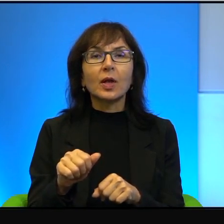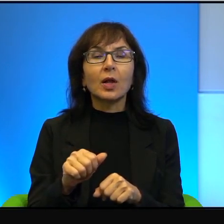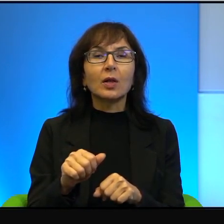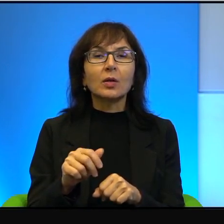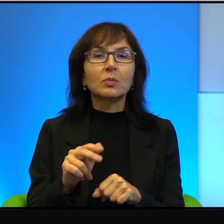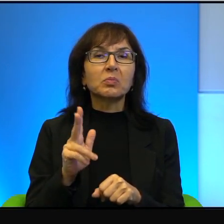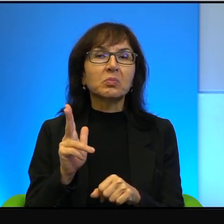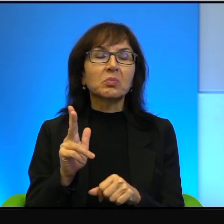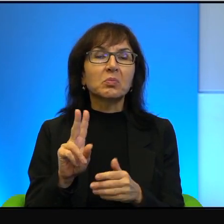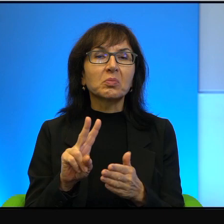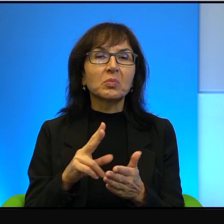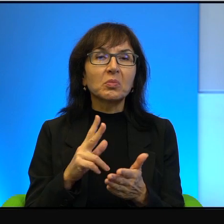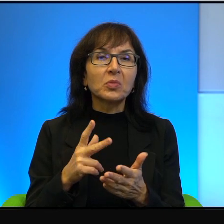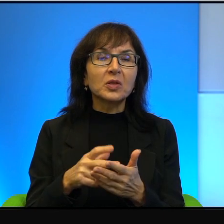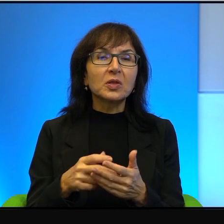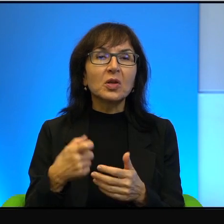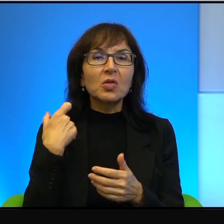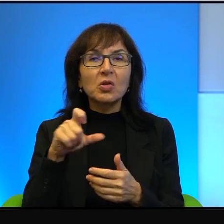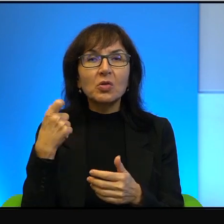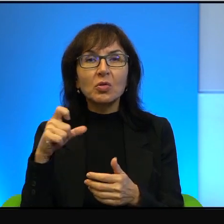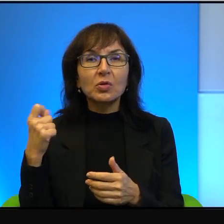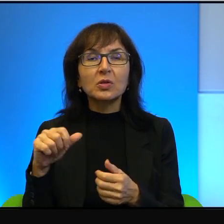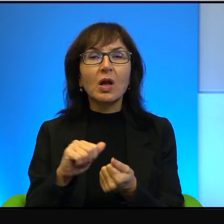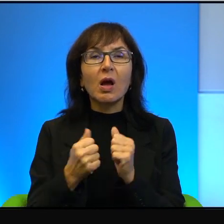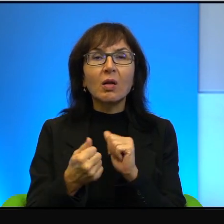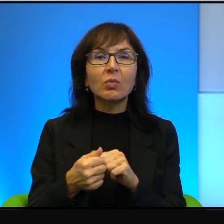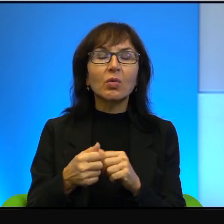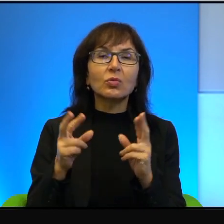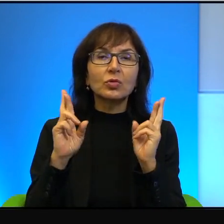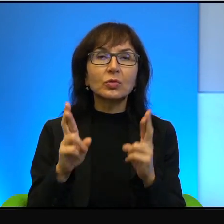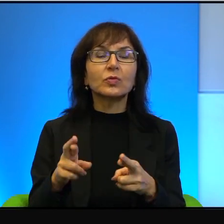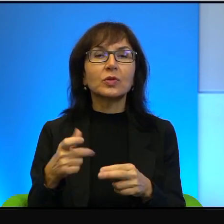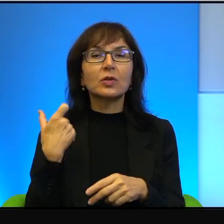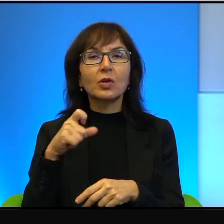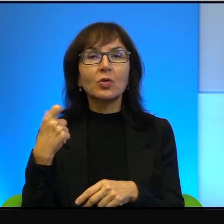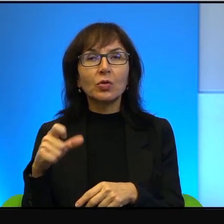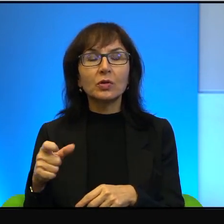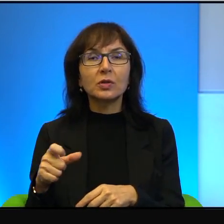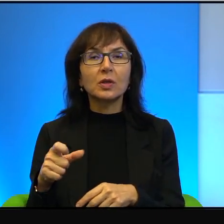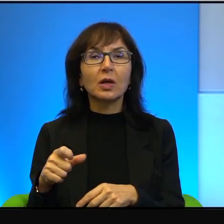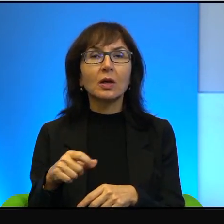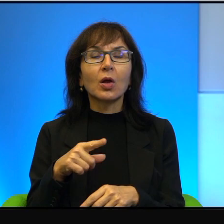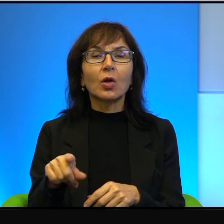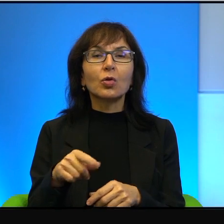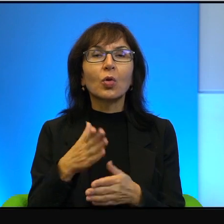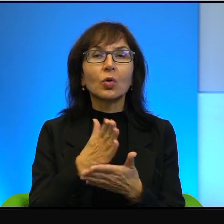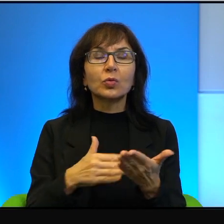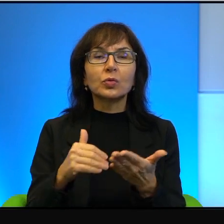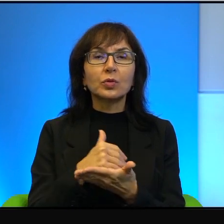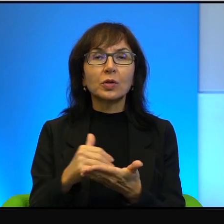terrorysta albo rzeczywisty terrorysta. I to jest takie, to dzieli, to naprawdę dzieli.